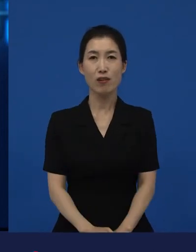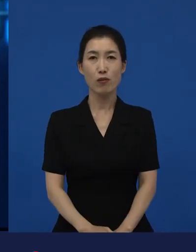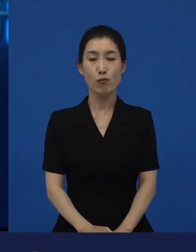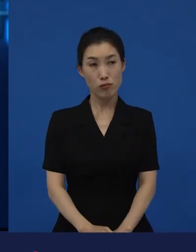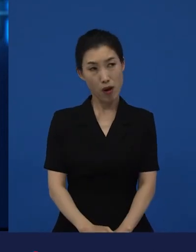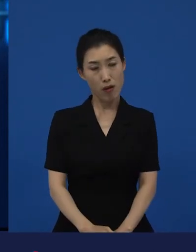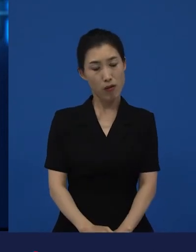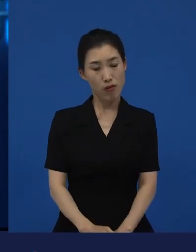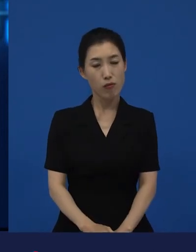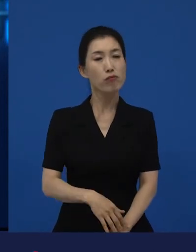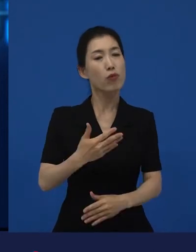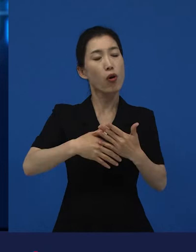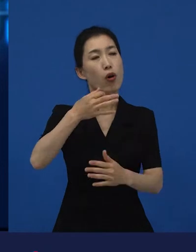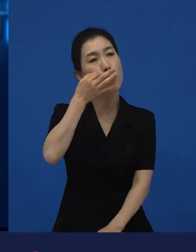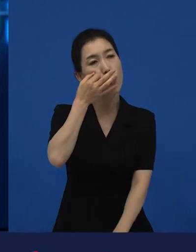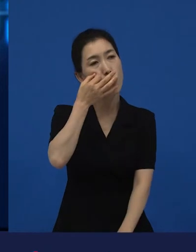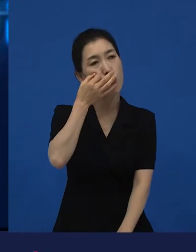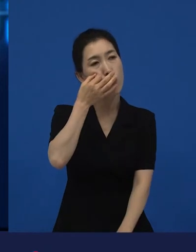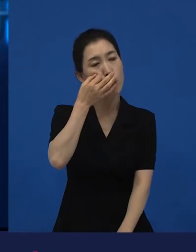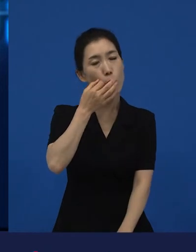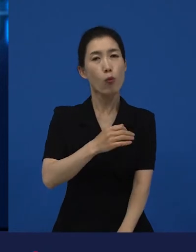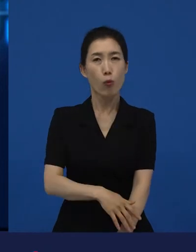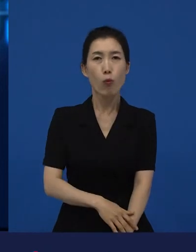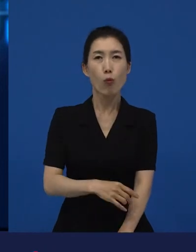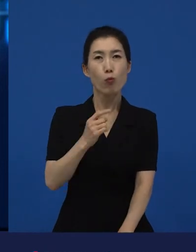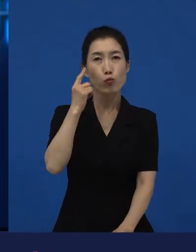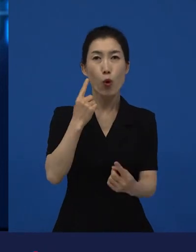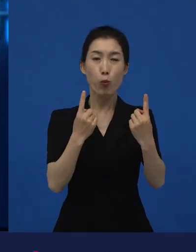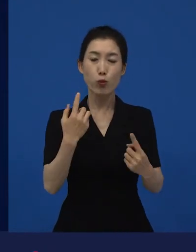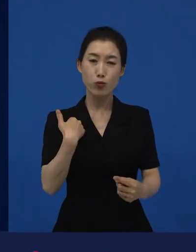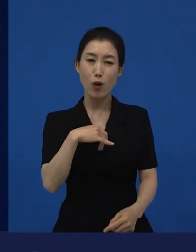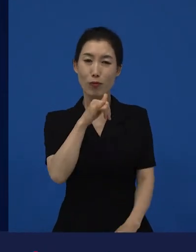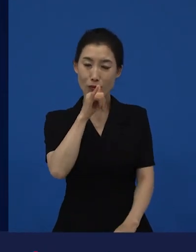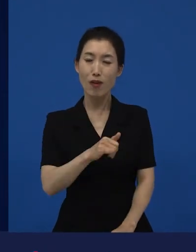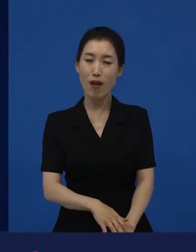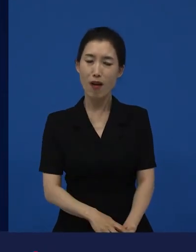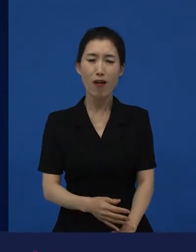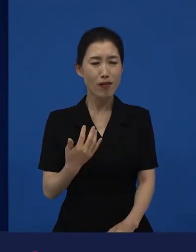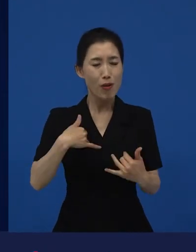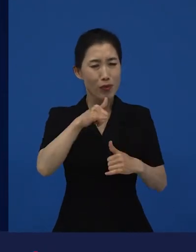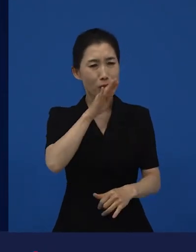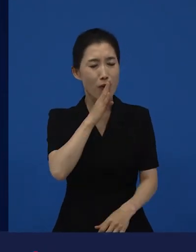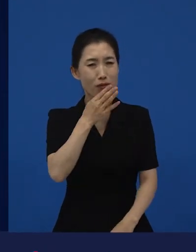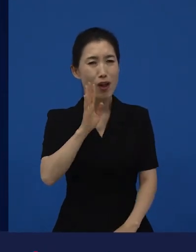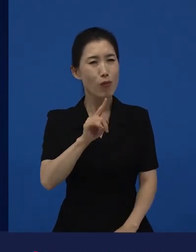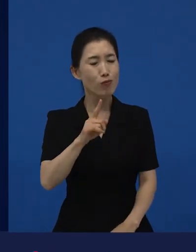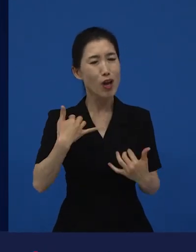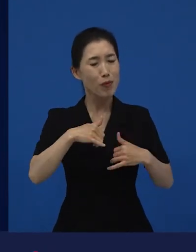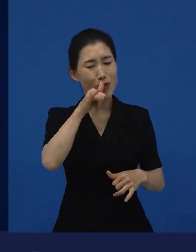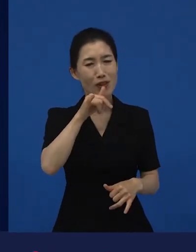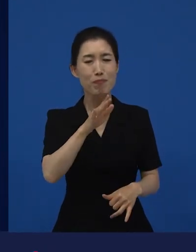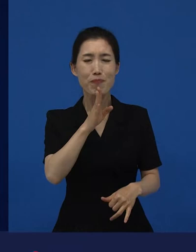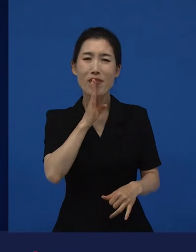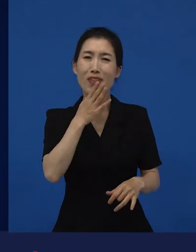근데 생각보다 재밌는데 어디가 재밌는 거지? 그런데 어쨌든 새로운 재미를 발견하게 되는 거죠.